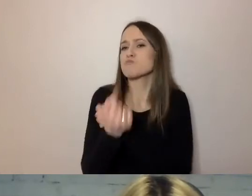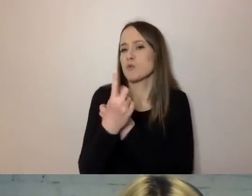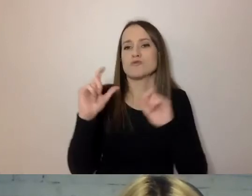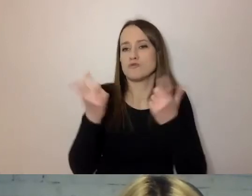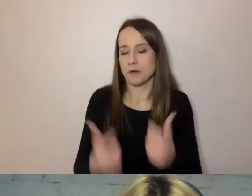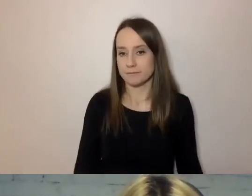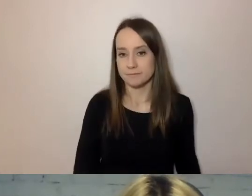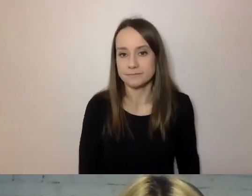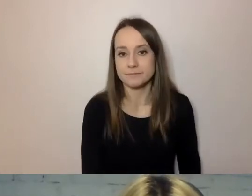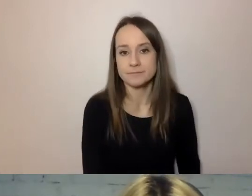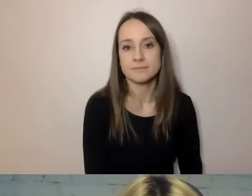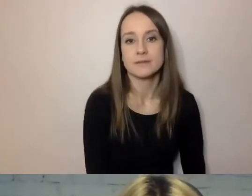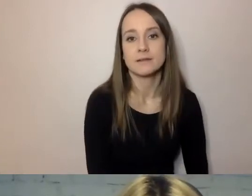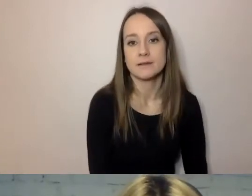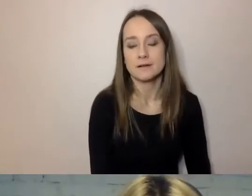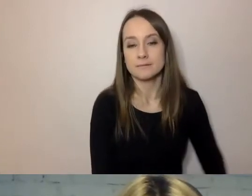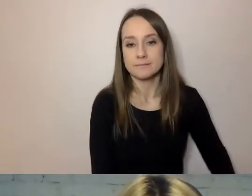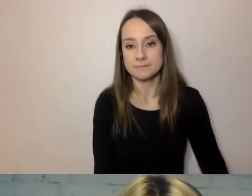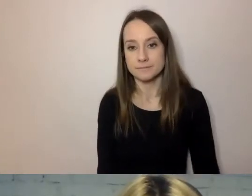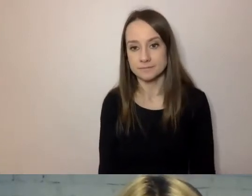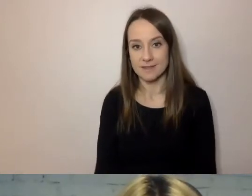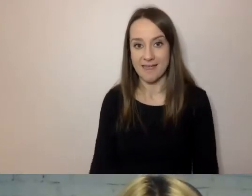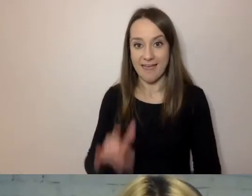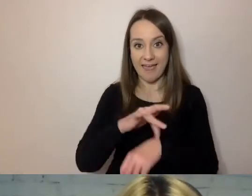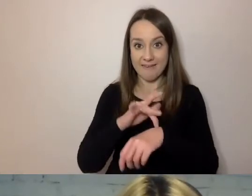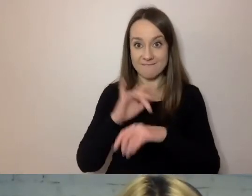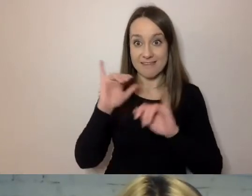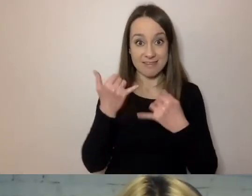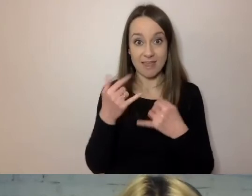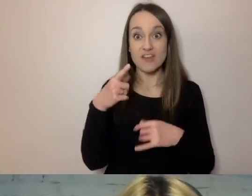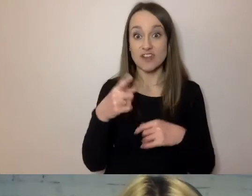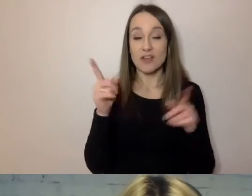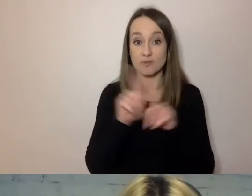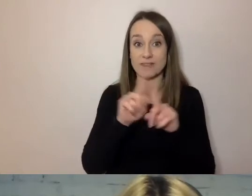To daje efekt, że to samo pismo może być krótsze.